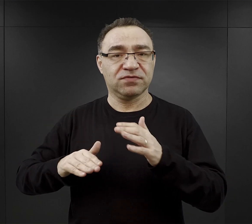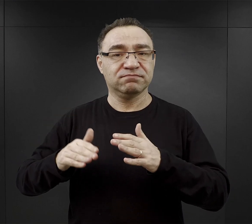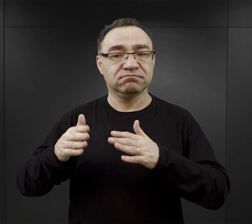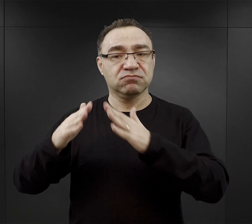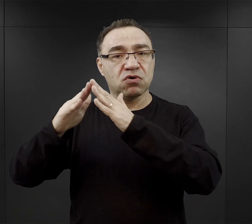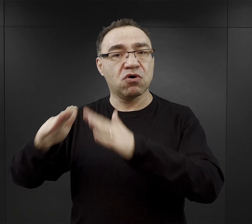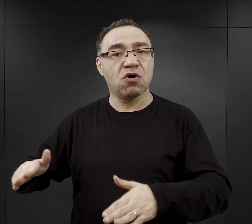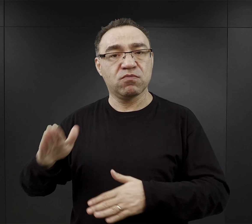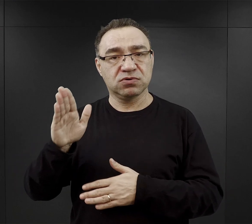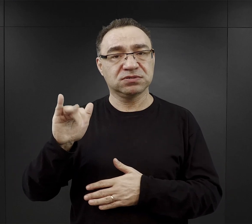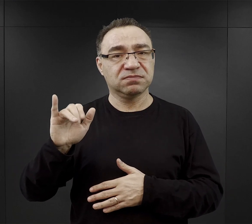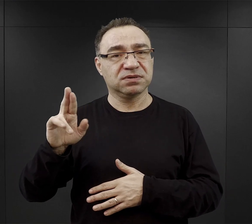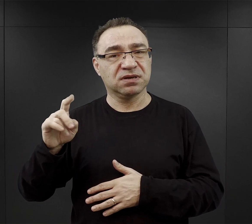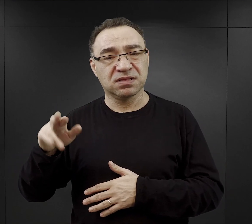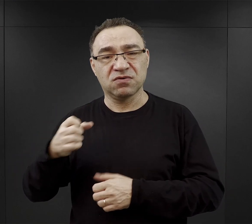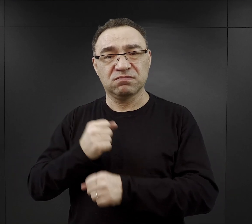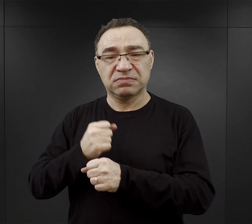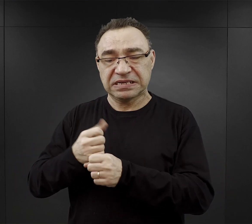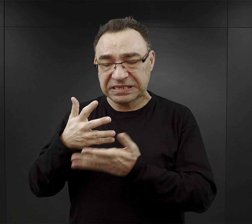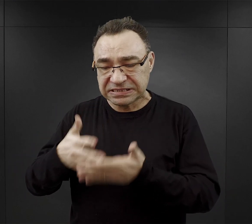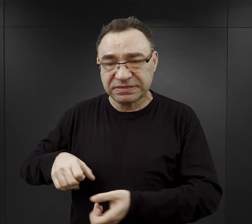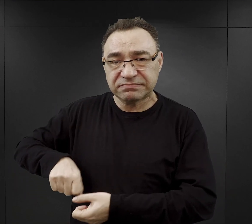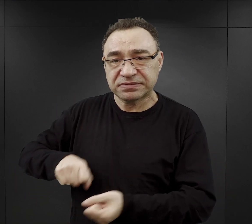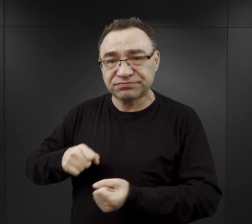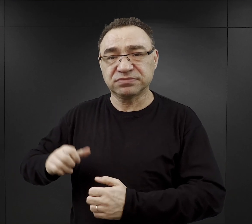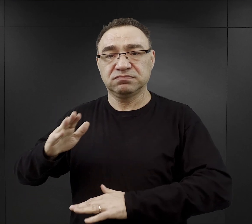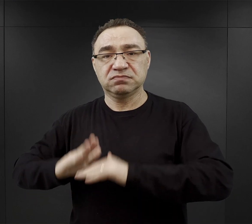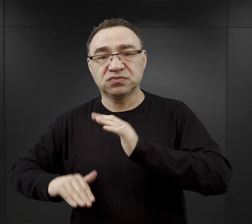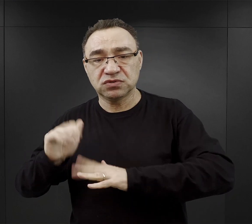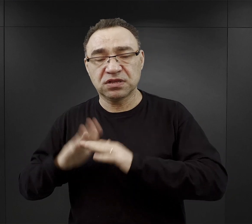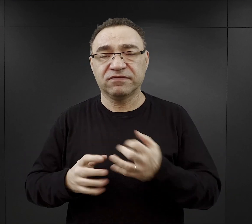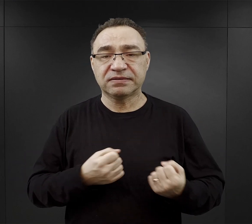więc znowu prace ziemne, prace budowlane, prace transportowe.